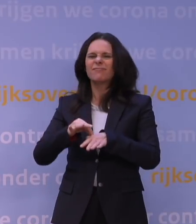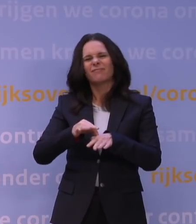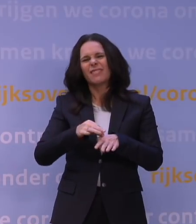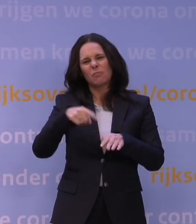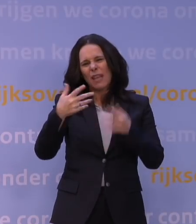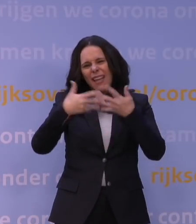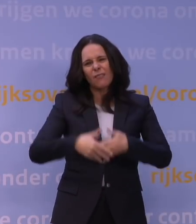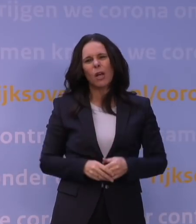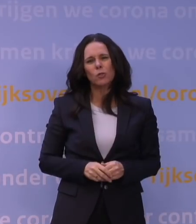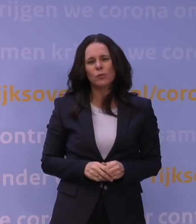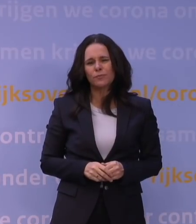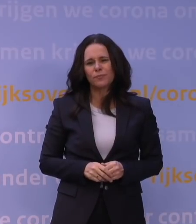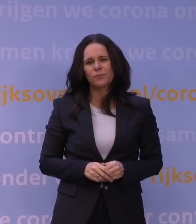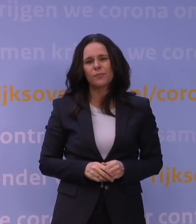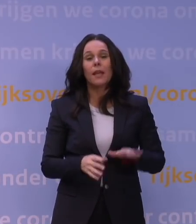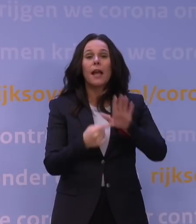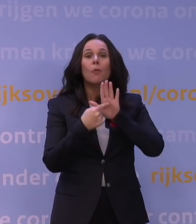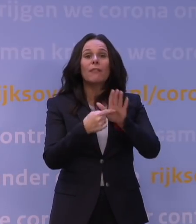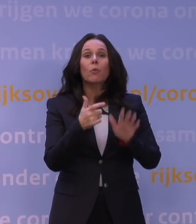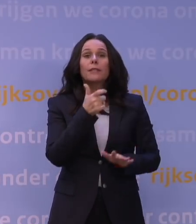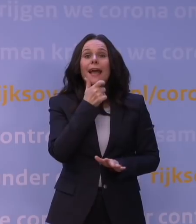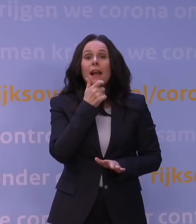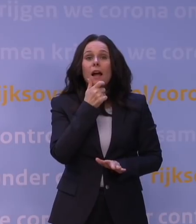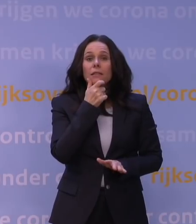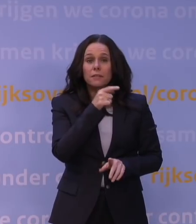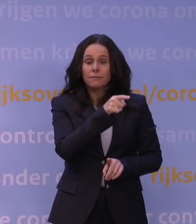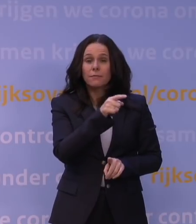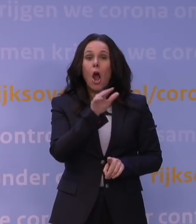Bijvoorbeeld: we zien in Engeland een hele snelle toename van die omikronvariant.